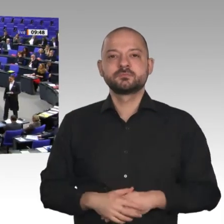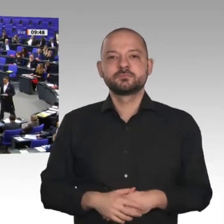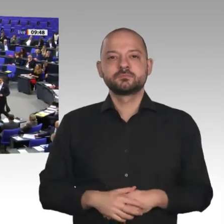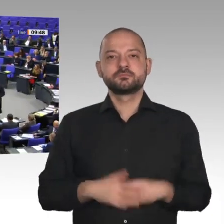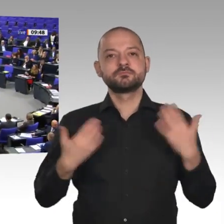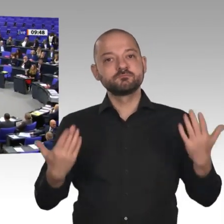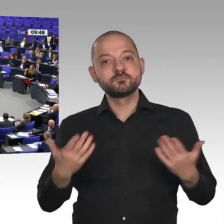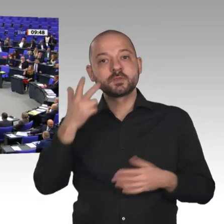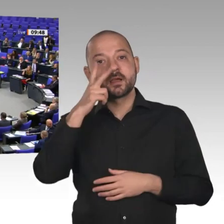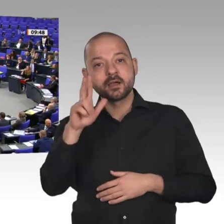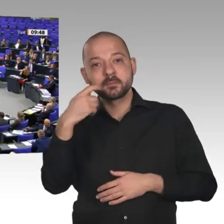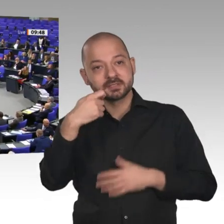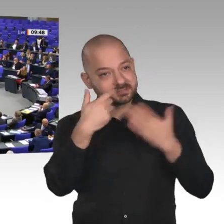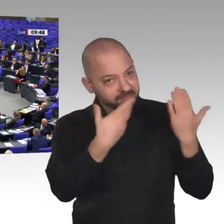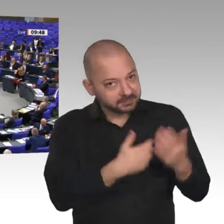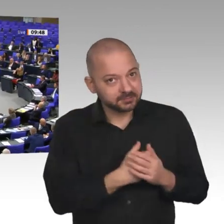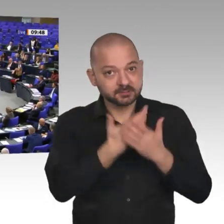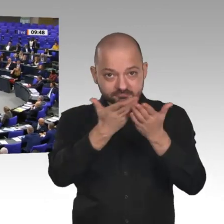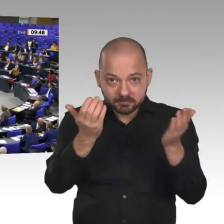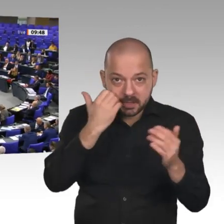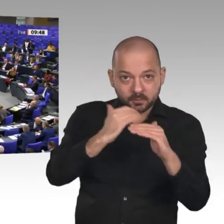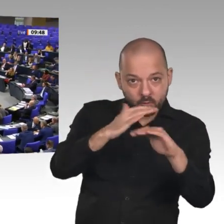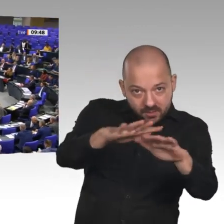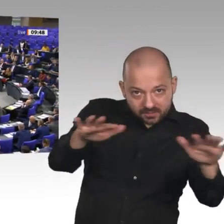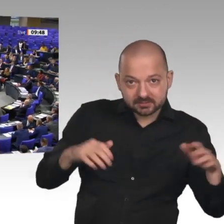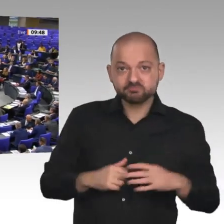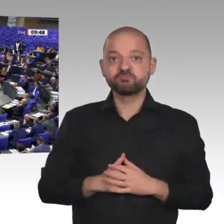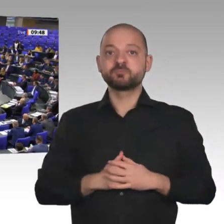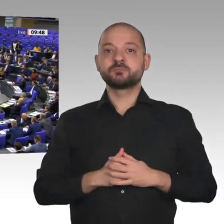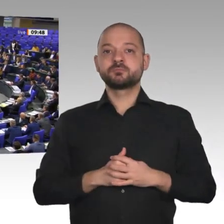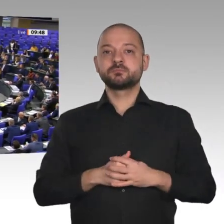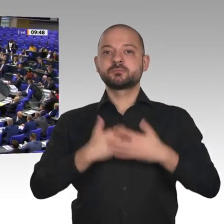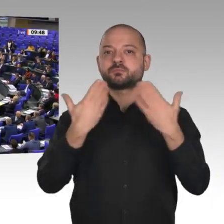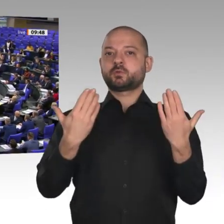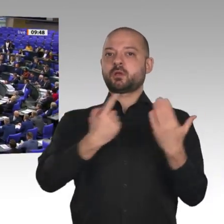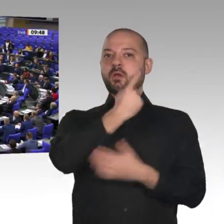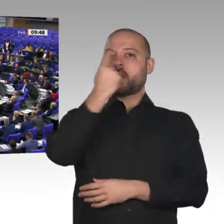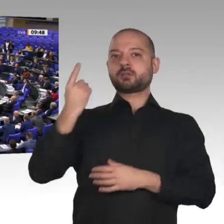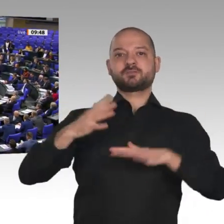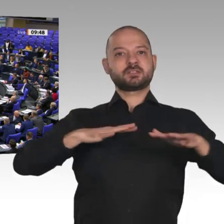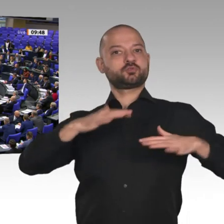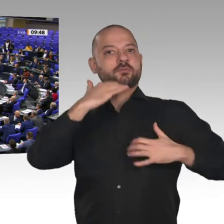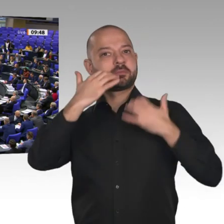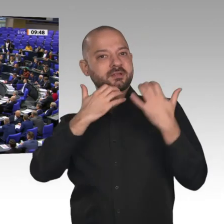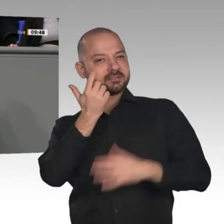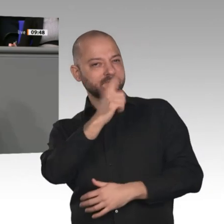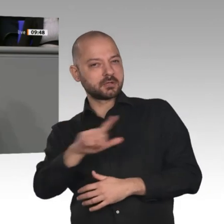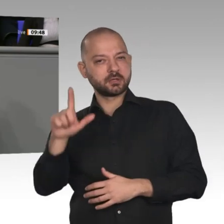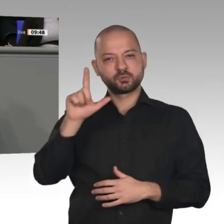Der Jahreswirtschaftsbericht 2020 beschreibt sehr ausführlich die aktuelle Situation, aber auch die enormen Herausforderungen, vor denen Deutschland und Europa stehen.